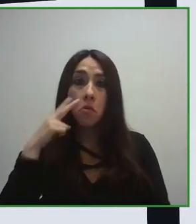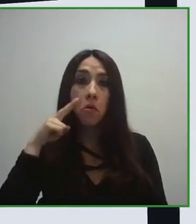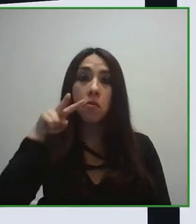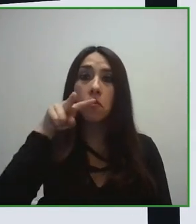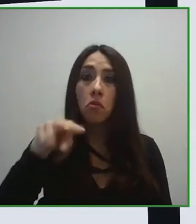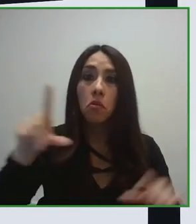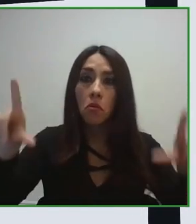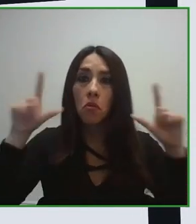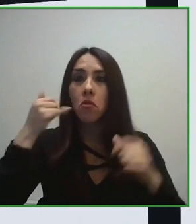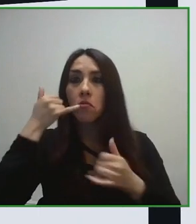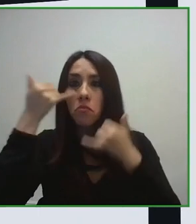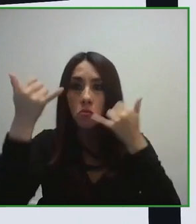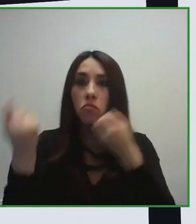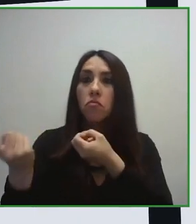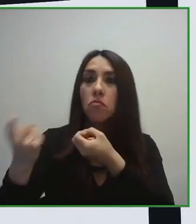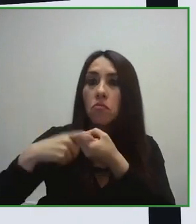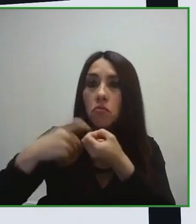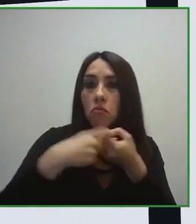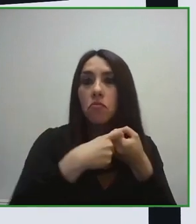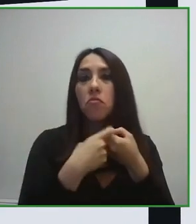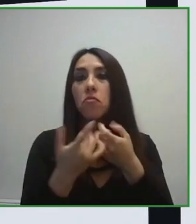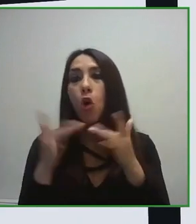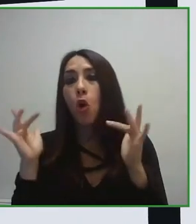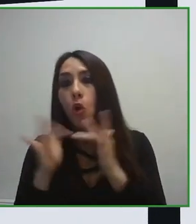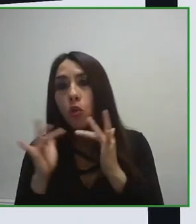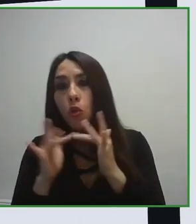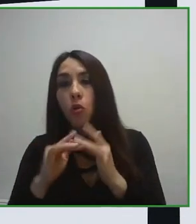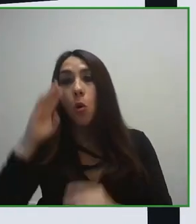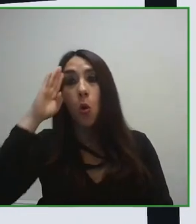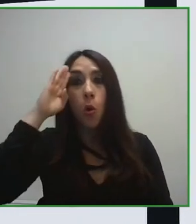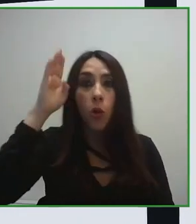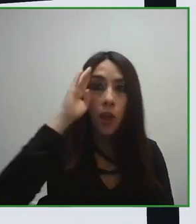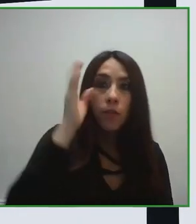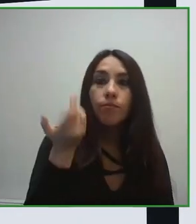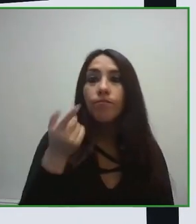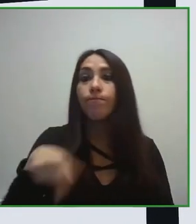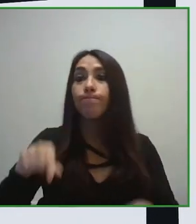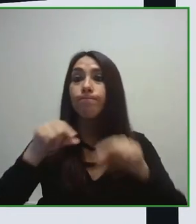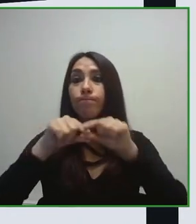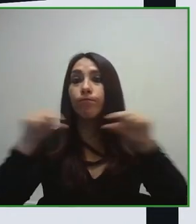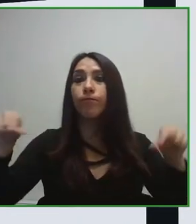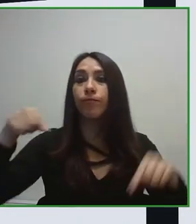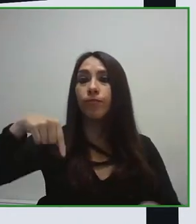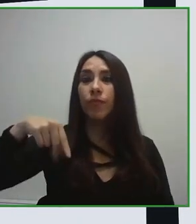Es una norma que trabaja la accesibilidad y a lo largo de toda la cadena, desde el momento